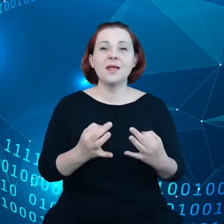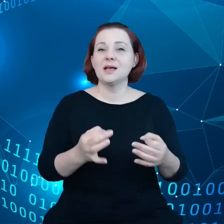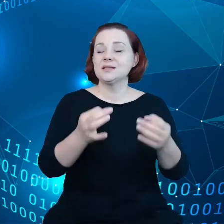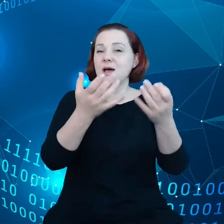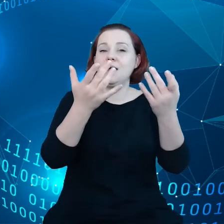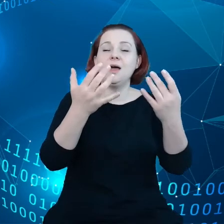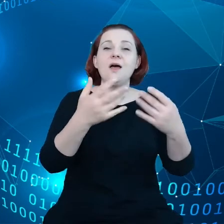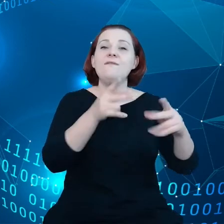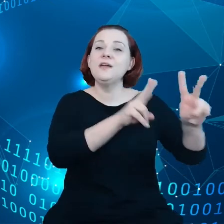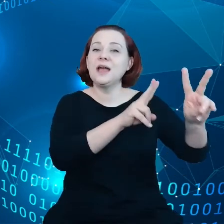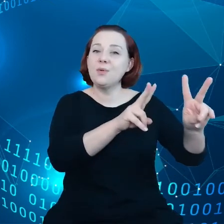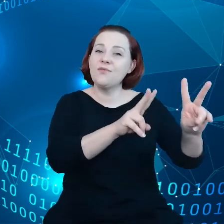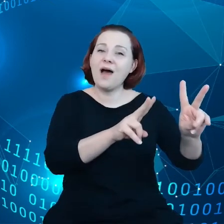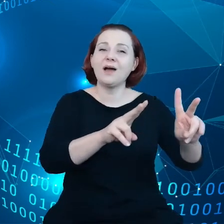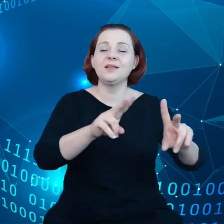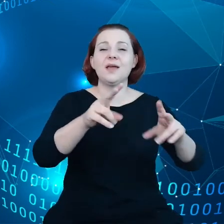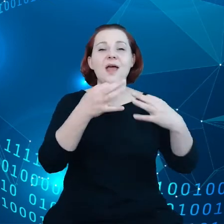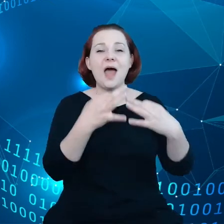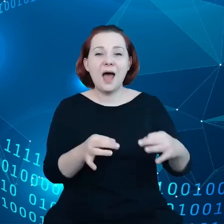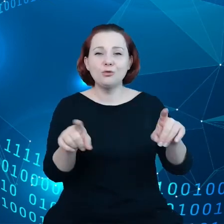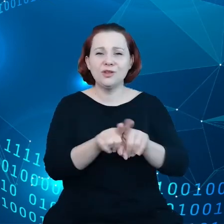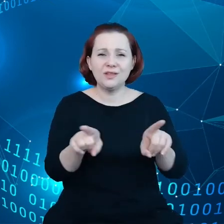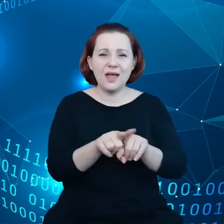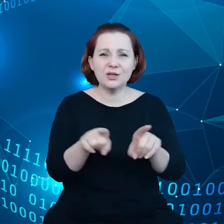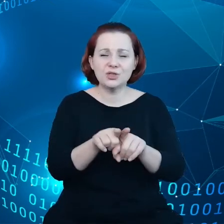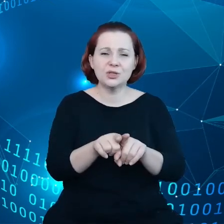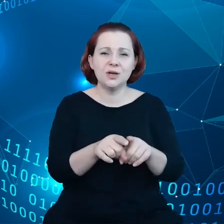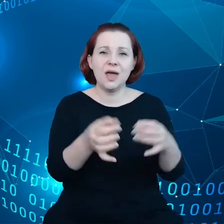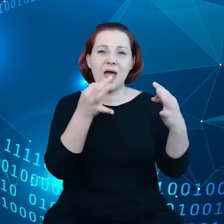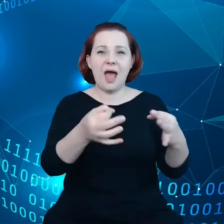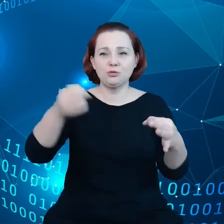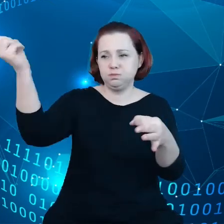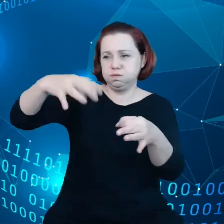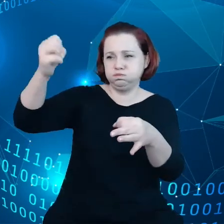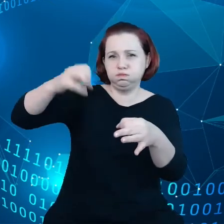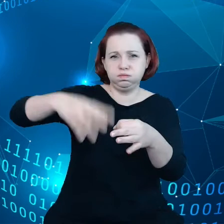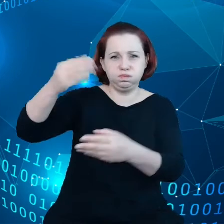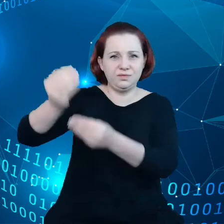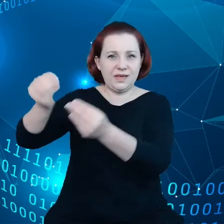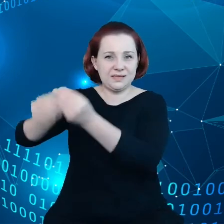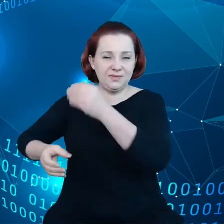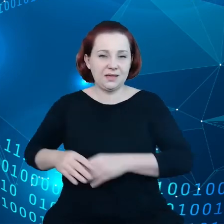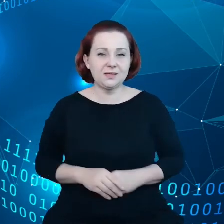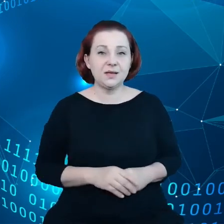inteligentnego ładowania samochodów. Pokrótce chciałbym wspomnieć